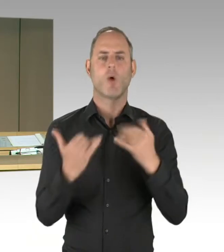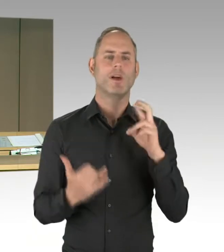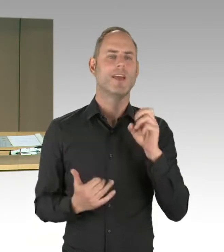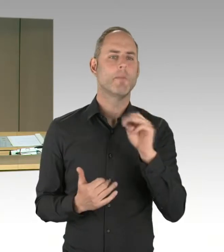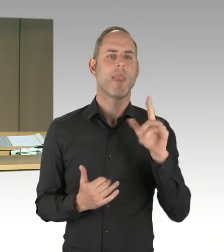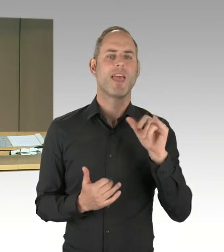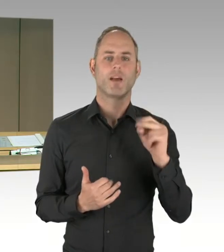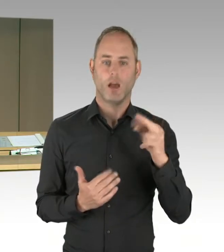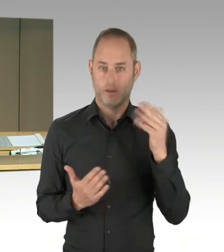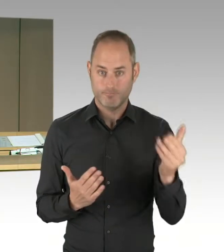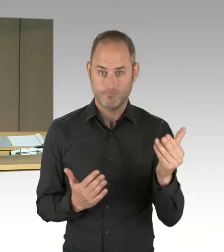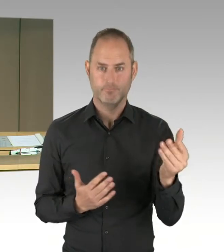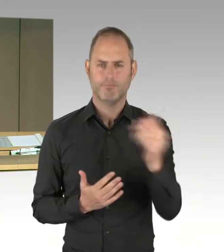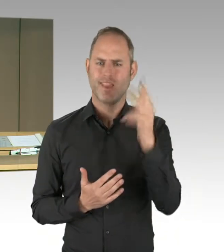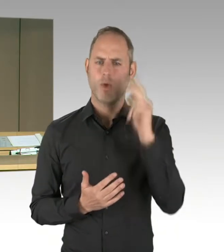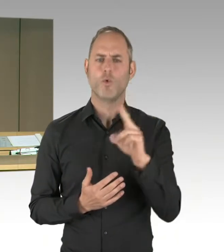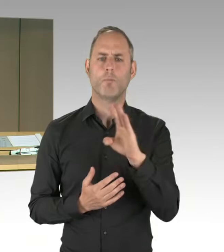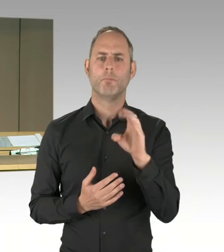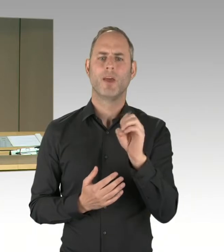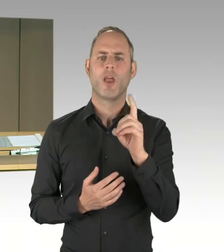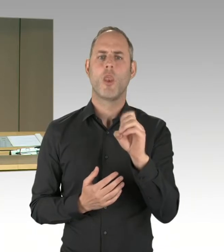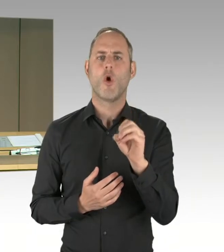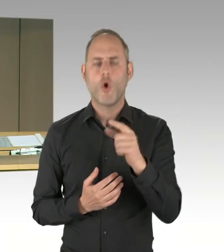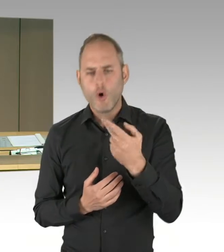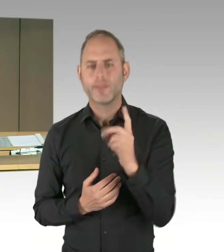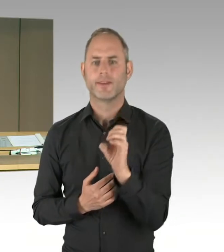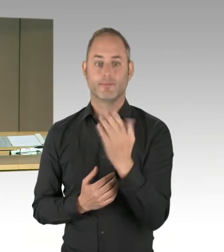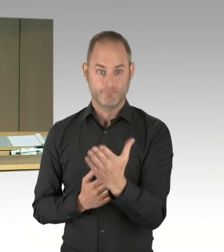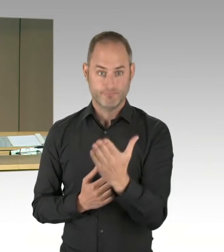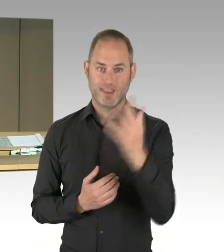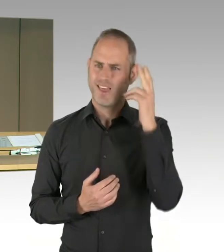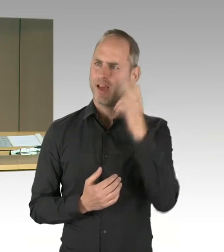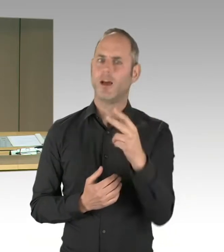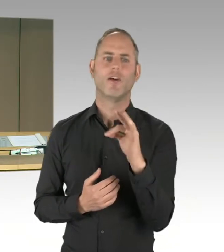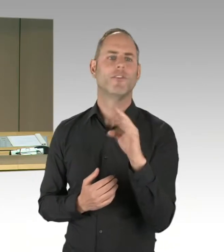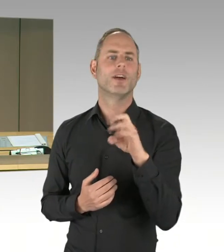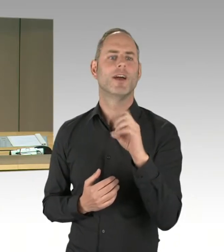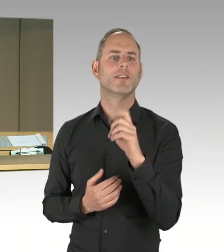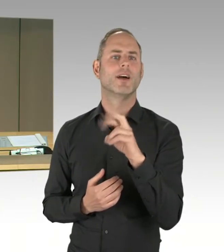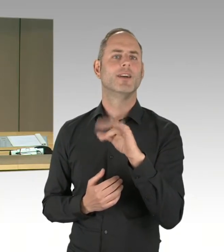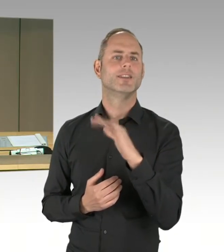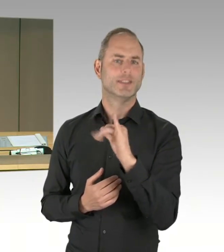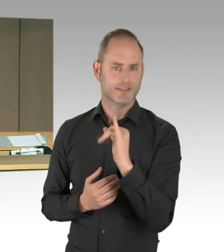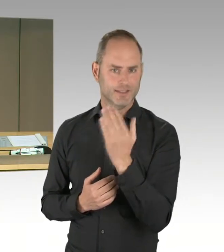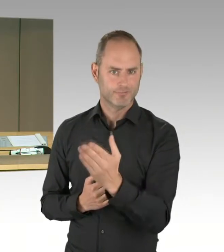Herr Doktor Bronson, Herr Wansner, Herr Gindra, Herr Freymark, Herr Krestel, Herr Buchholz.